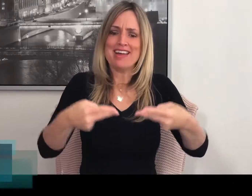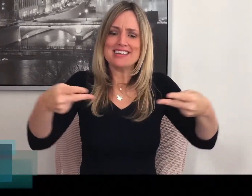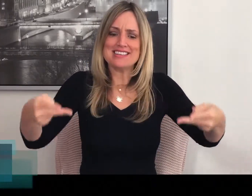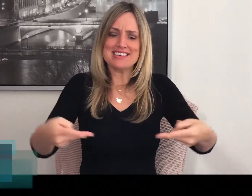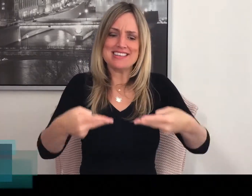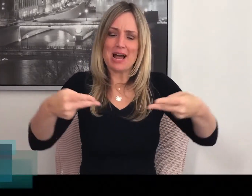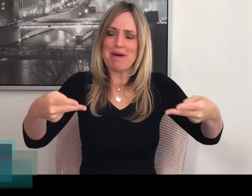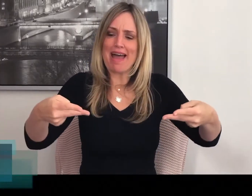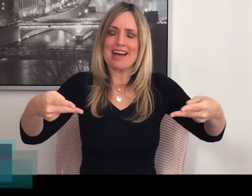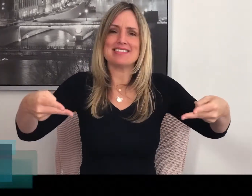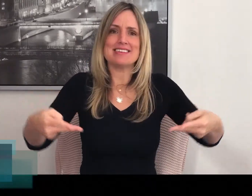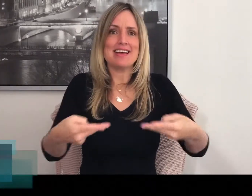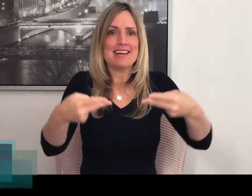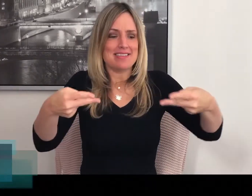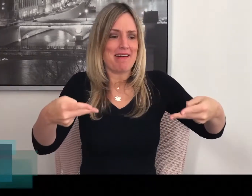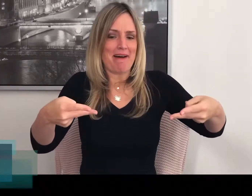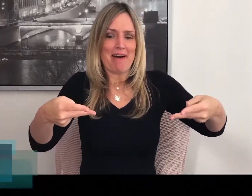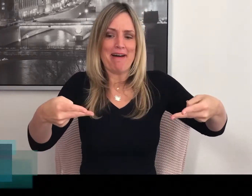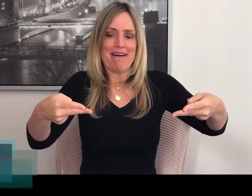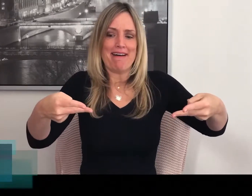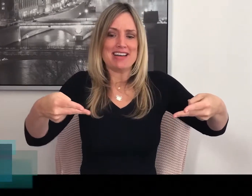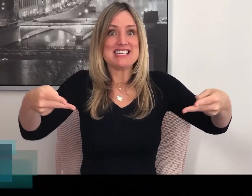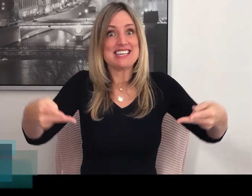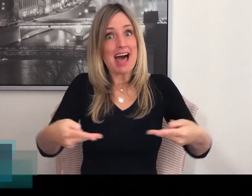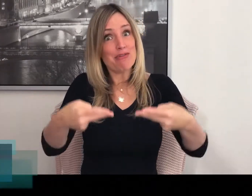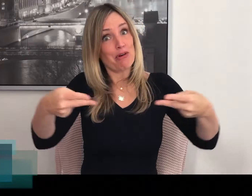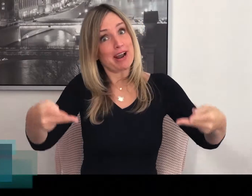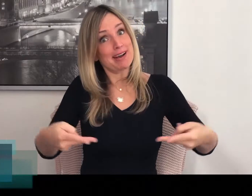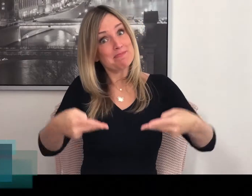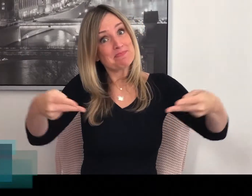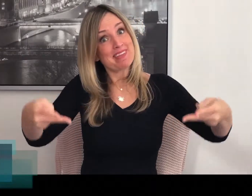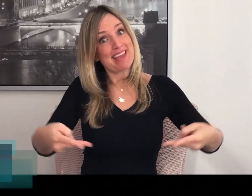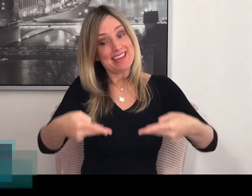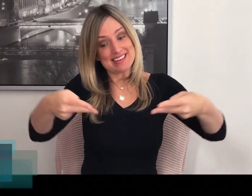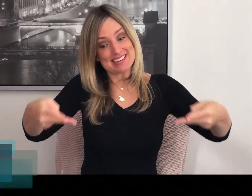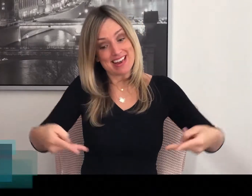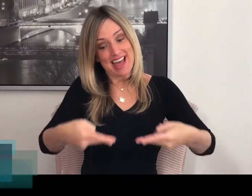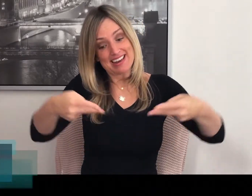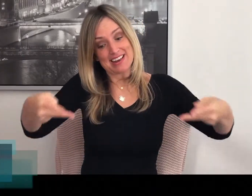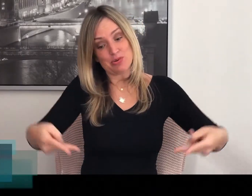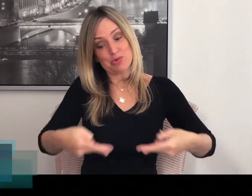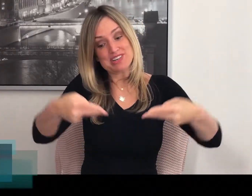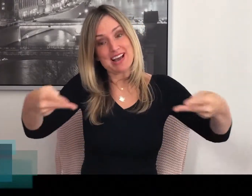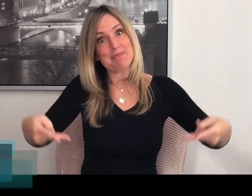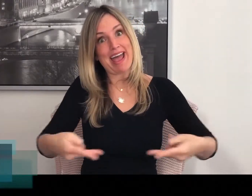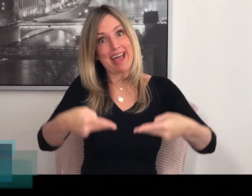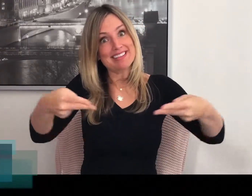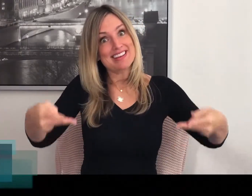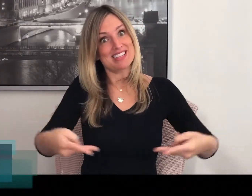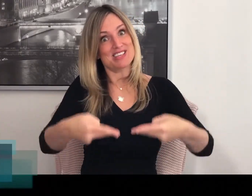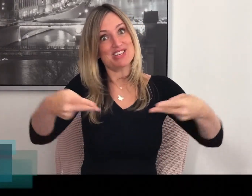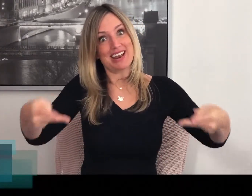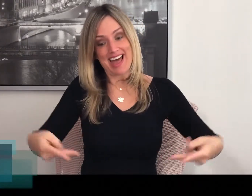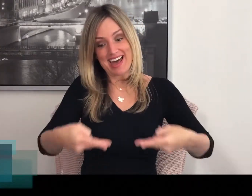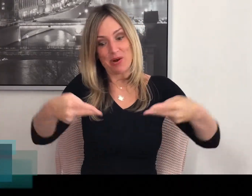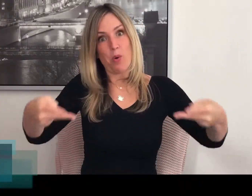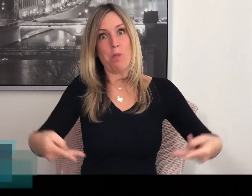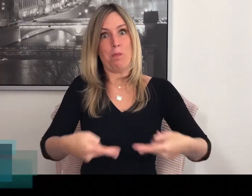Je ziet zeg maar echt de slavorken in de sla. En je roert echt de salade om.